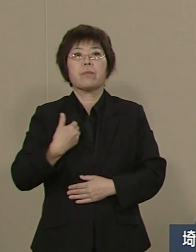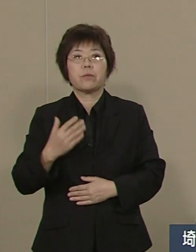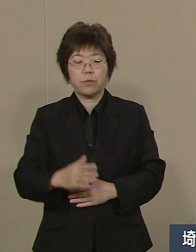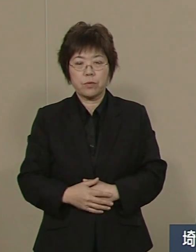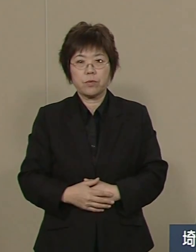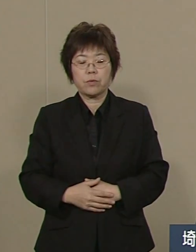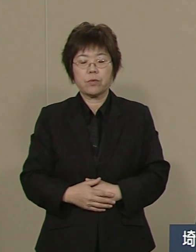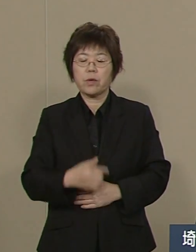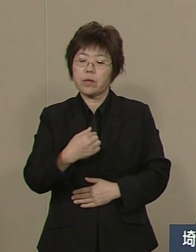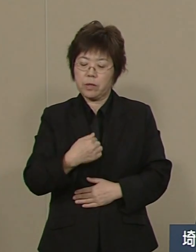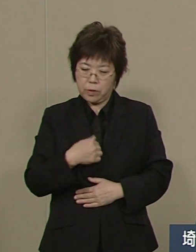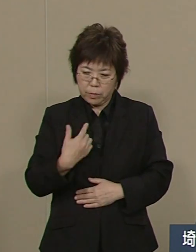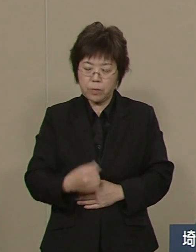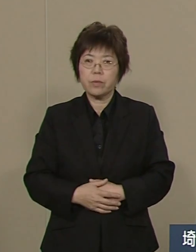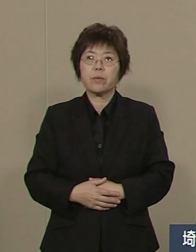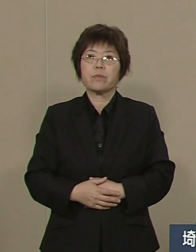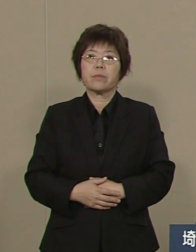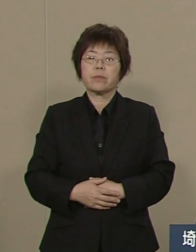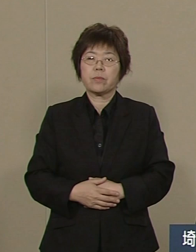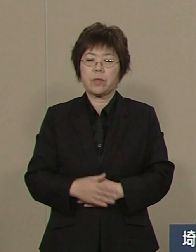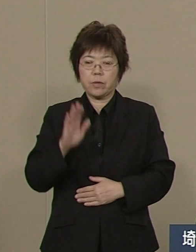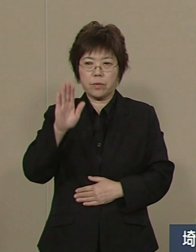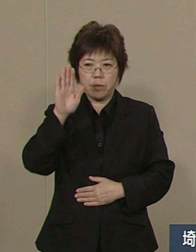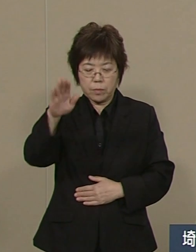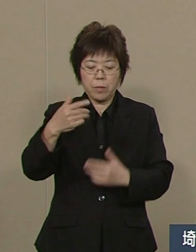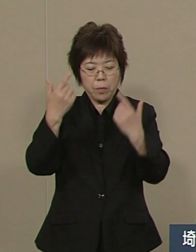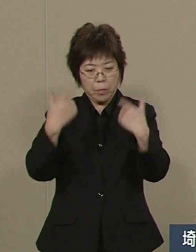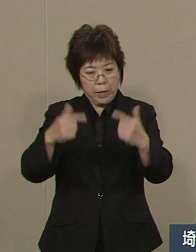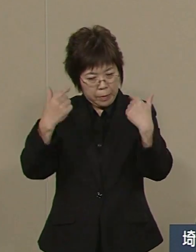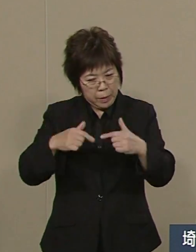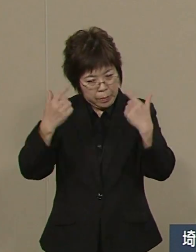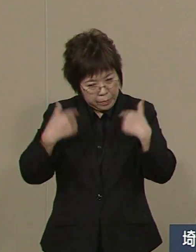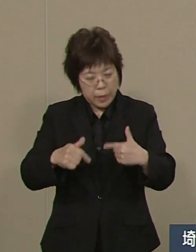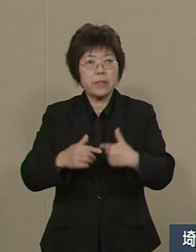私も24時間 365日